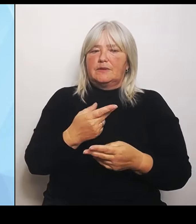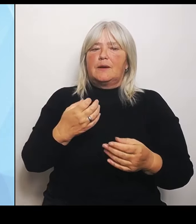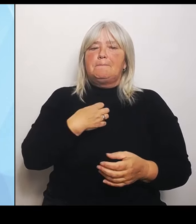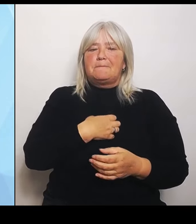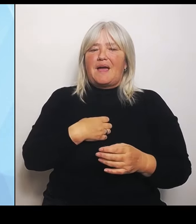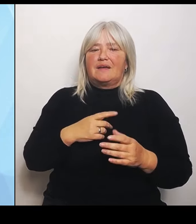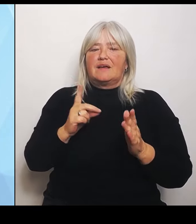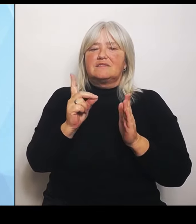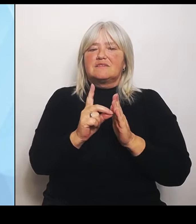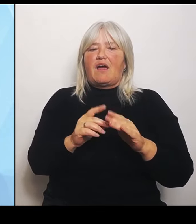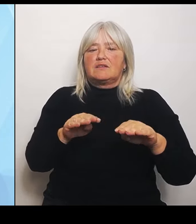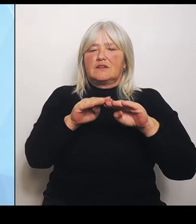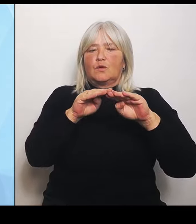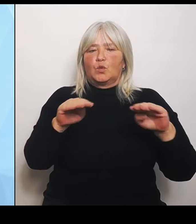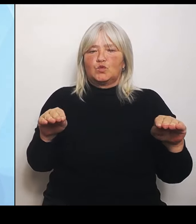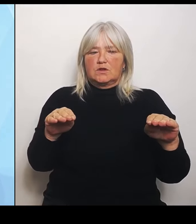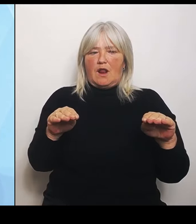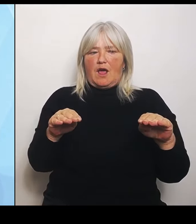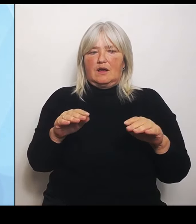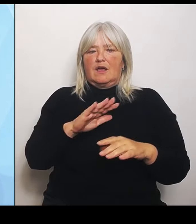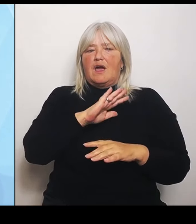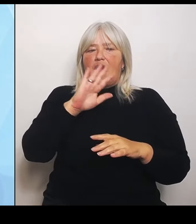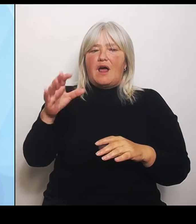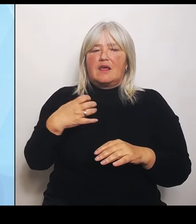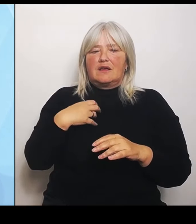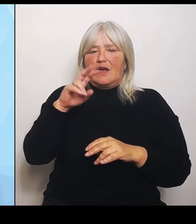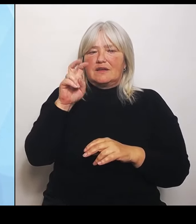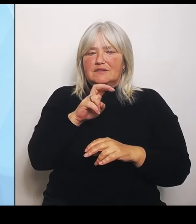Bayern im August eine Abfrage durchgeführt und diese